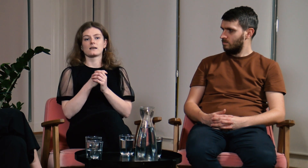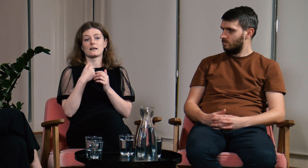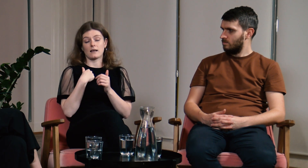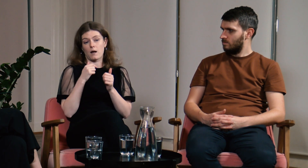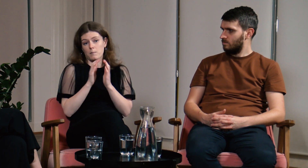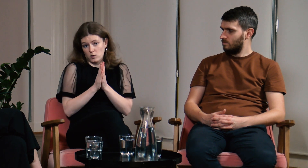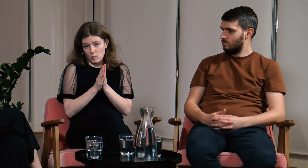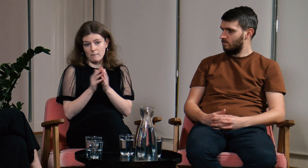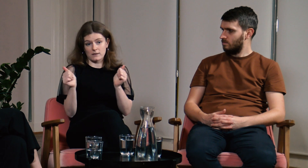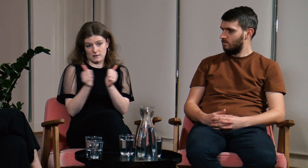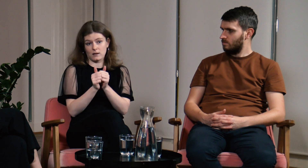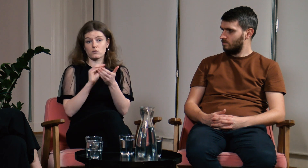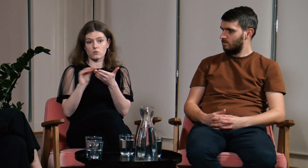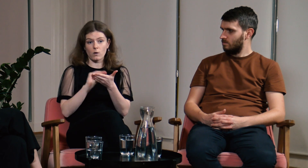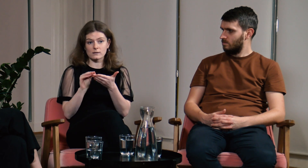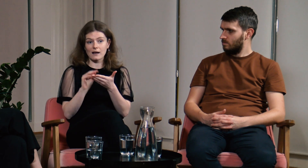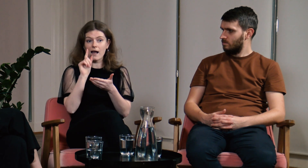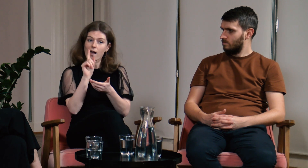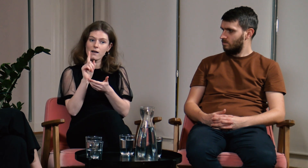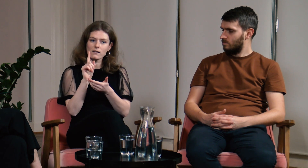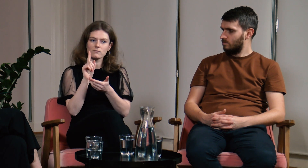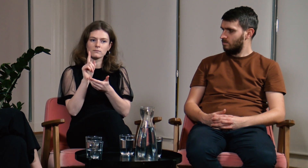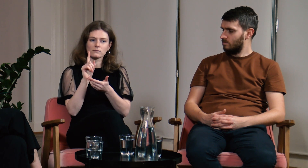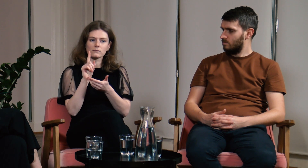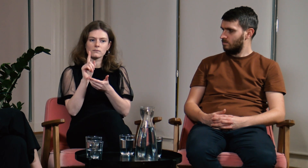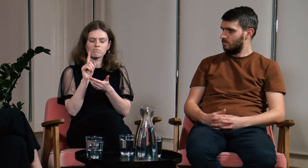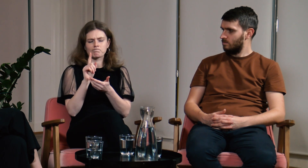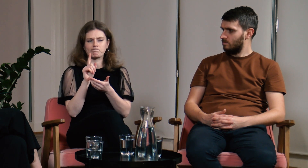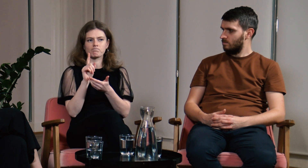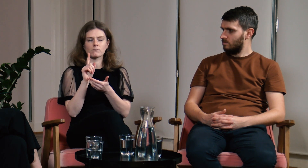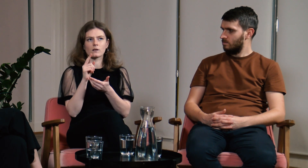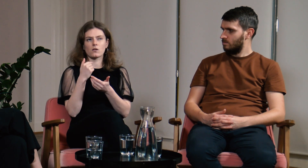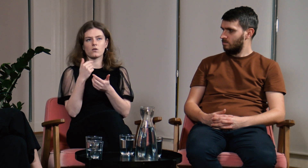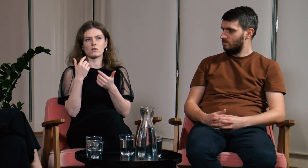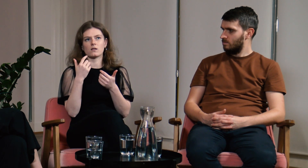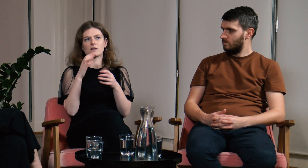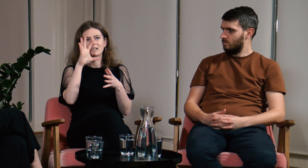Poprosiłam o wsparcie asystenta notującego.